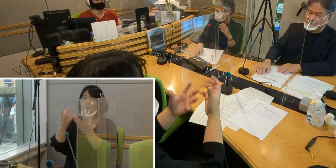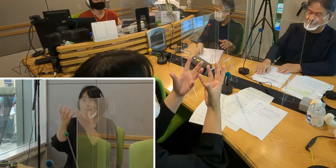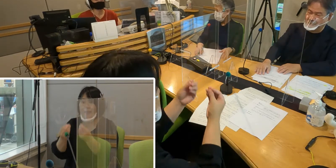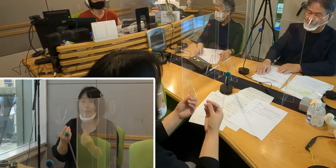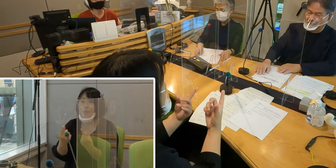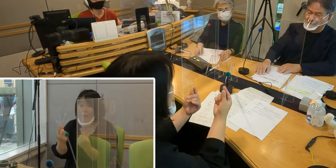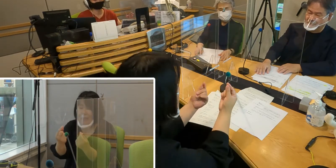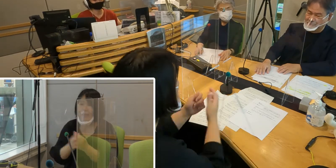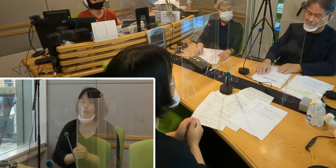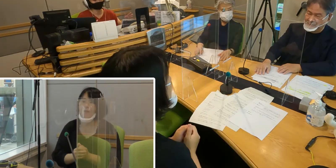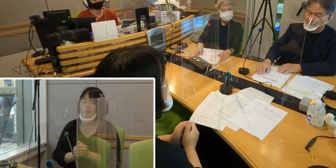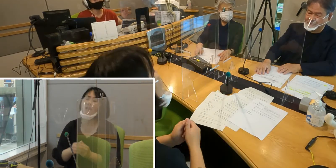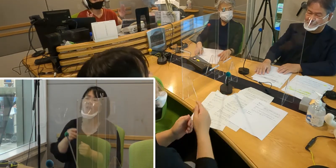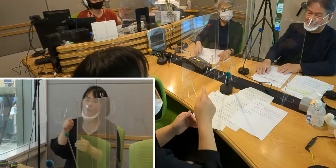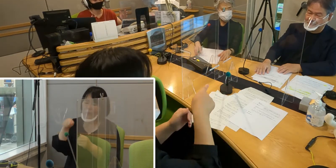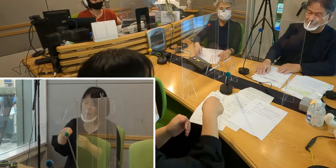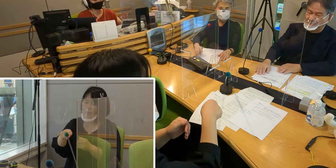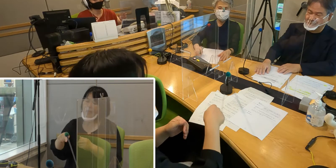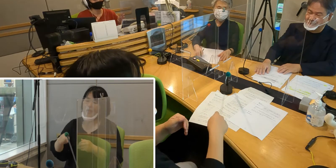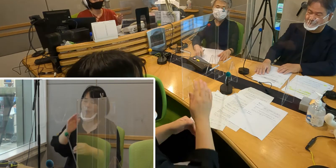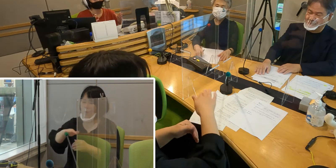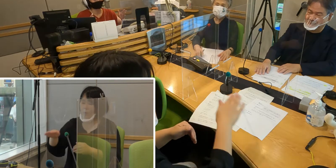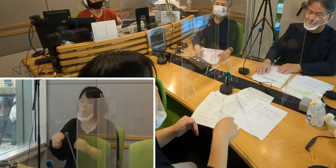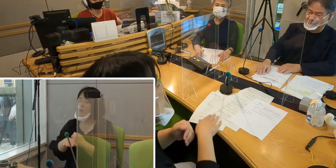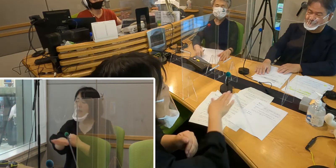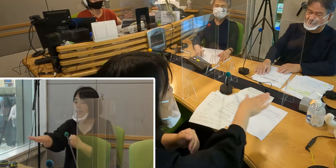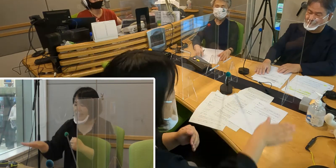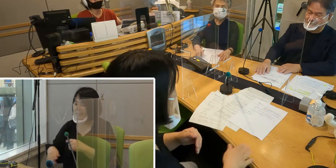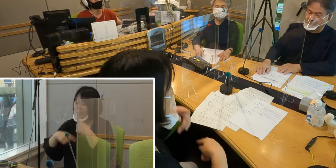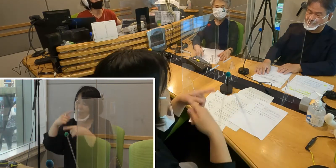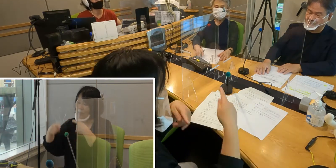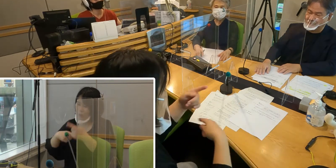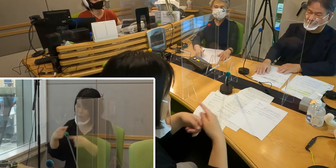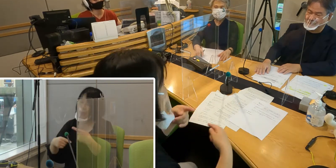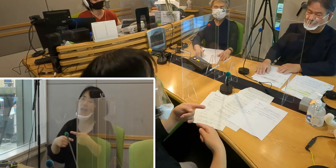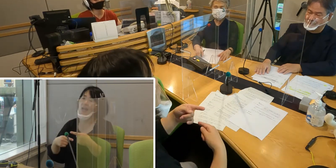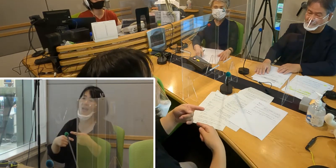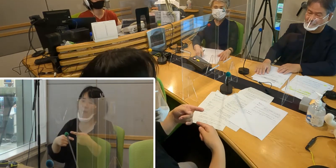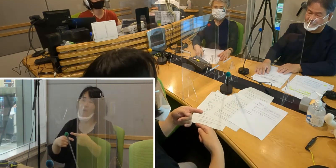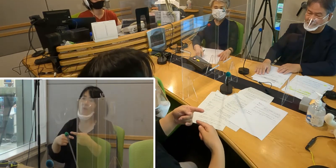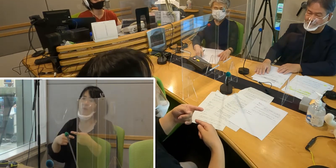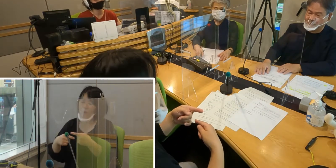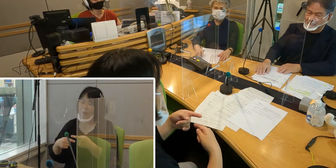（森尾）そこで子どもたちに 手話はとても身近な存在なんだよということを